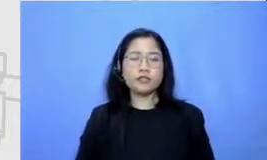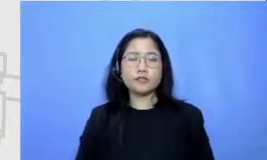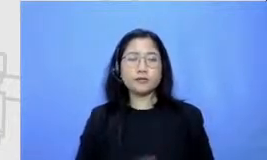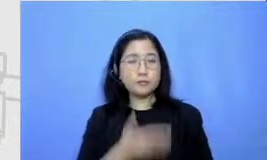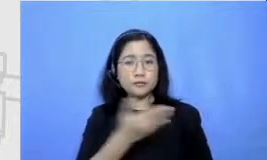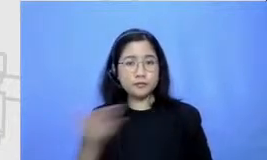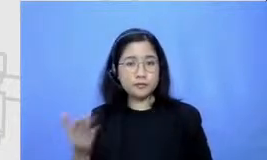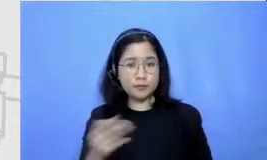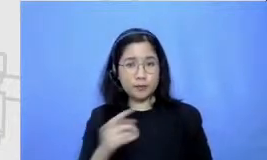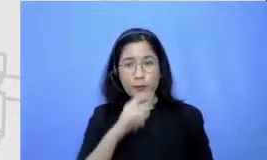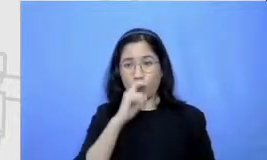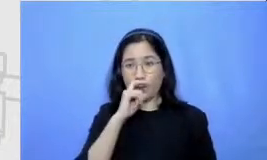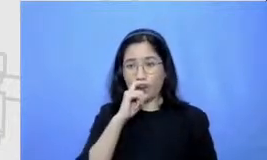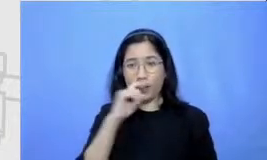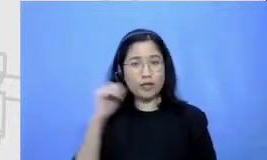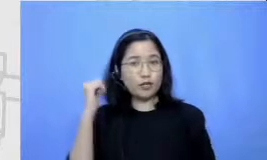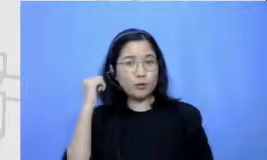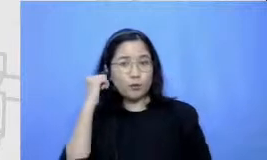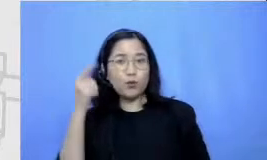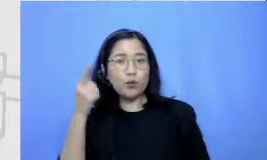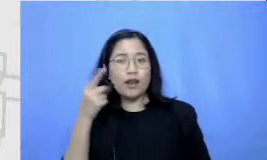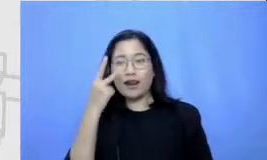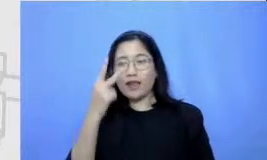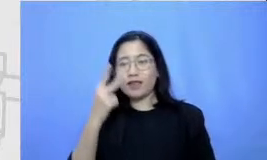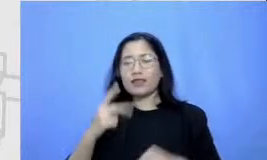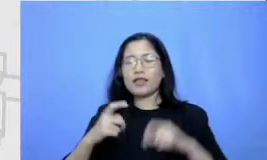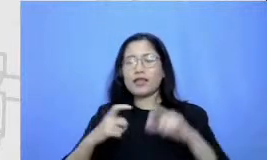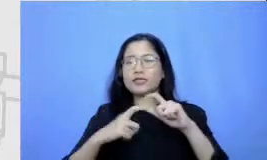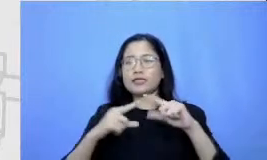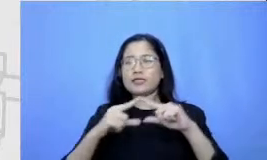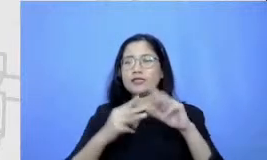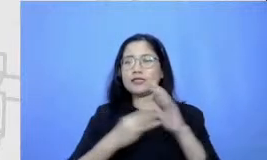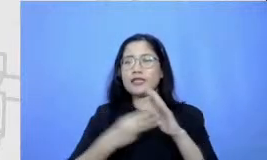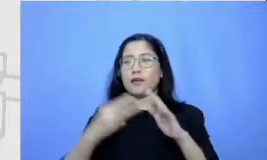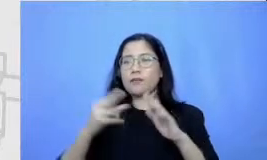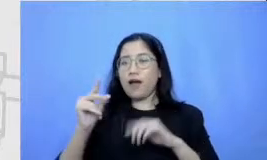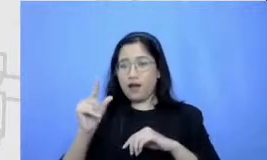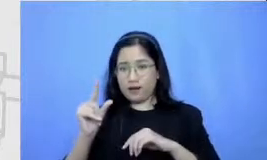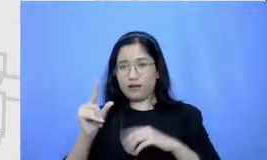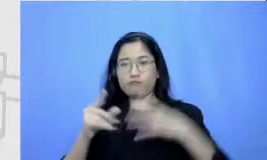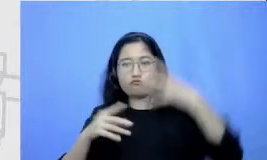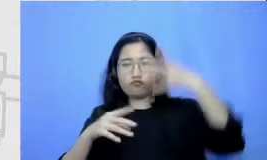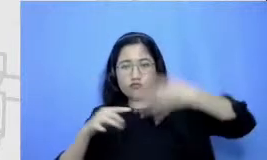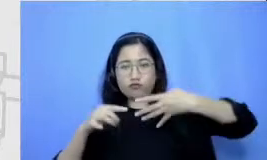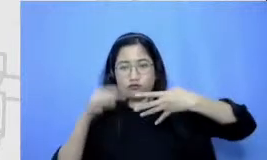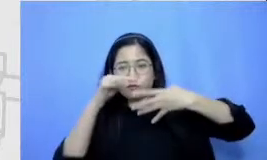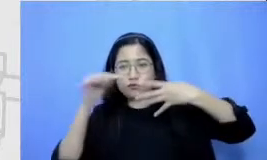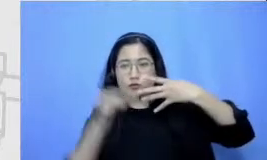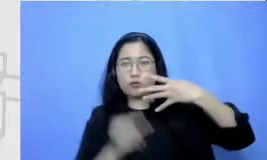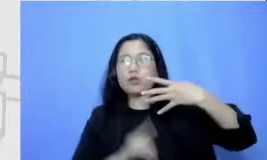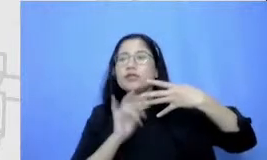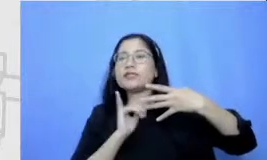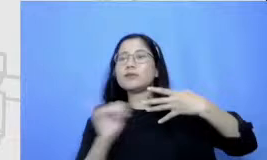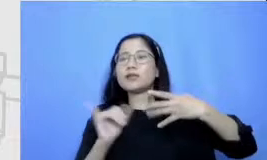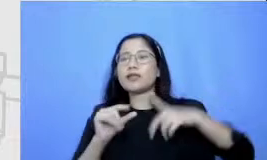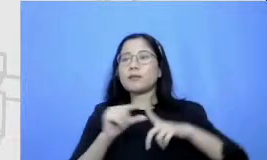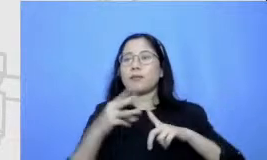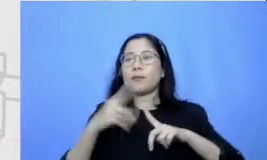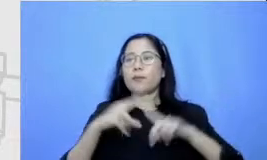melihat Semar itu sebagai sebuah peta Rp Hai sebagai layaknya sebuah peta